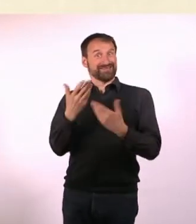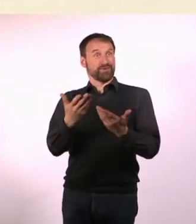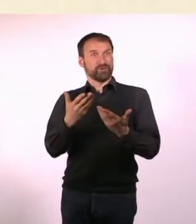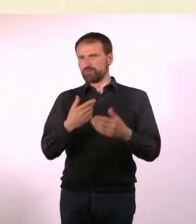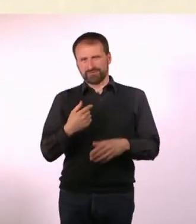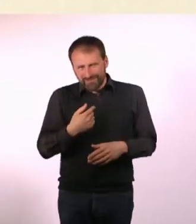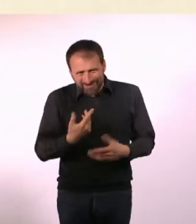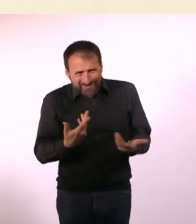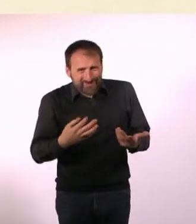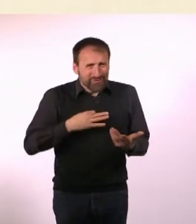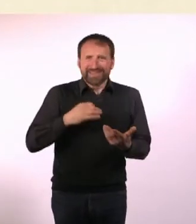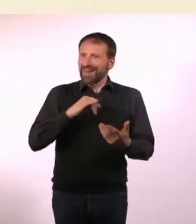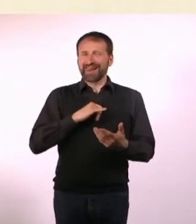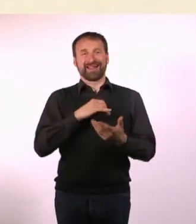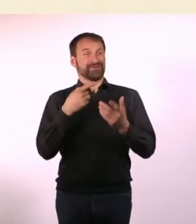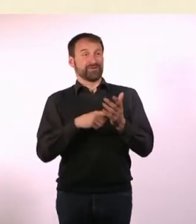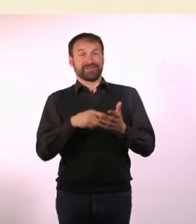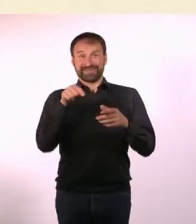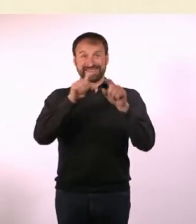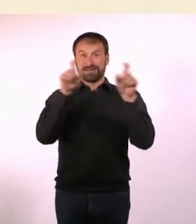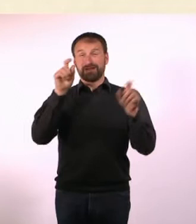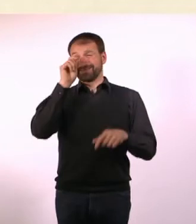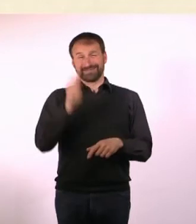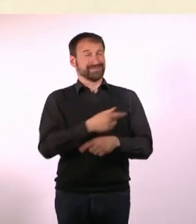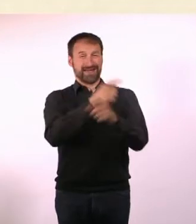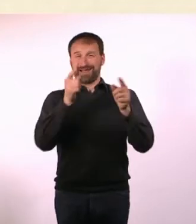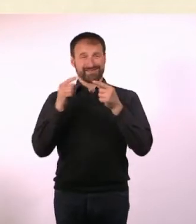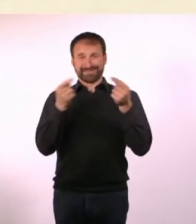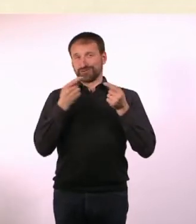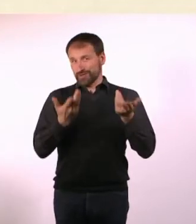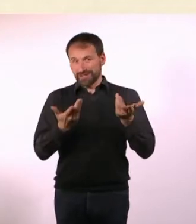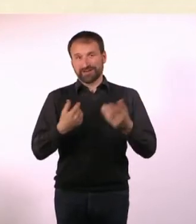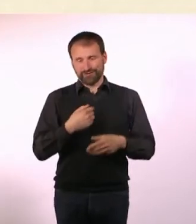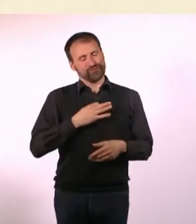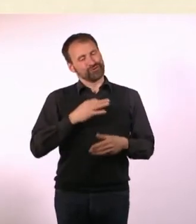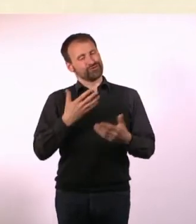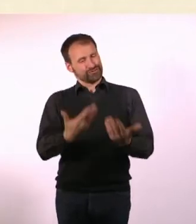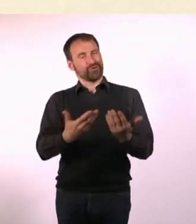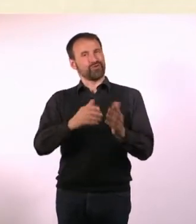Deswegen fand ich das sehr interessant. Die meisten Artikel, die in den Heften drin sind, sind Artikel,